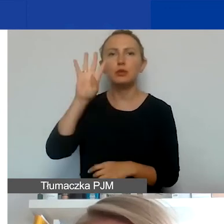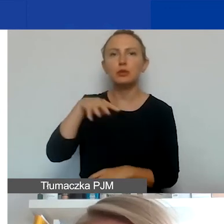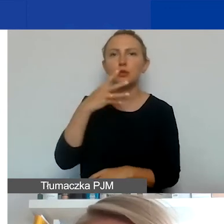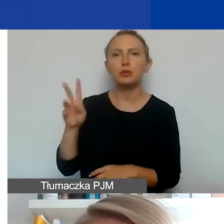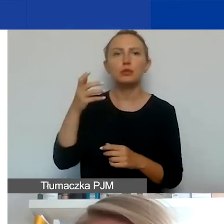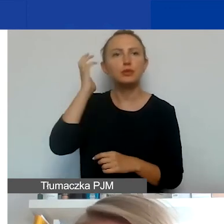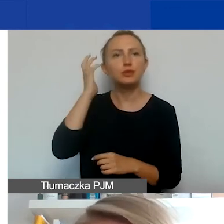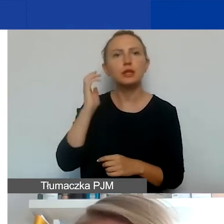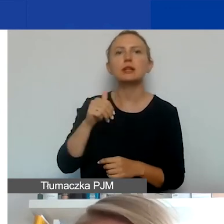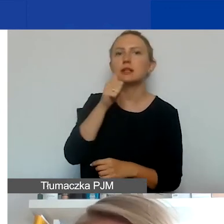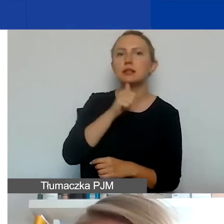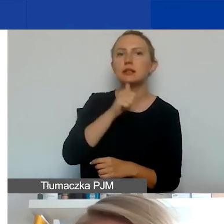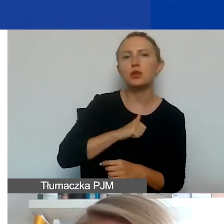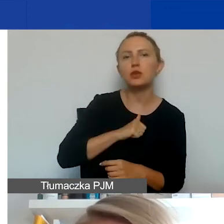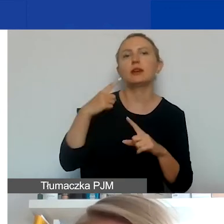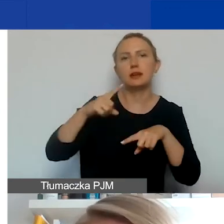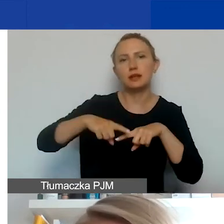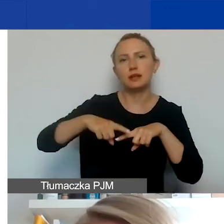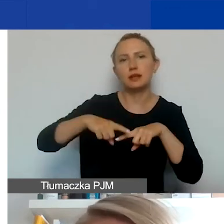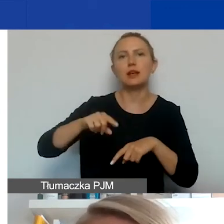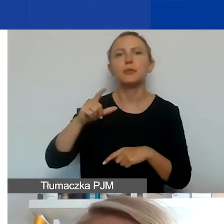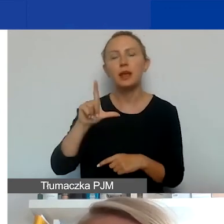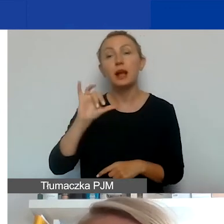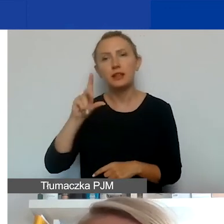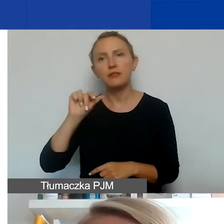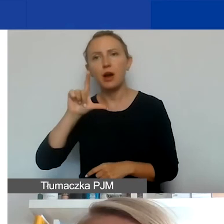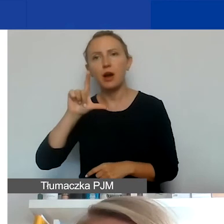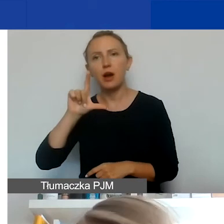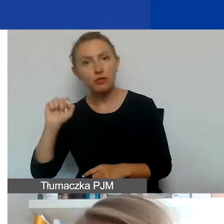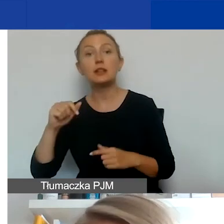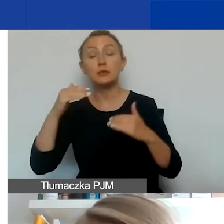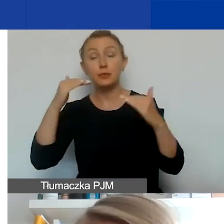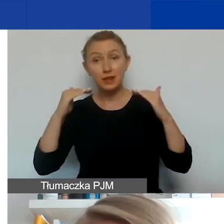Portugalia, Rumunia, Słowacja, Słowenia i Węgry. A państwa ościenne to są